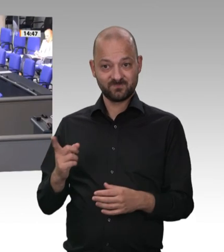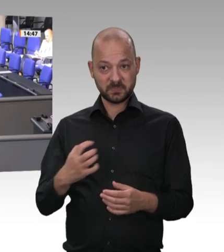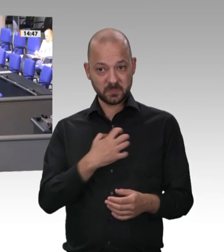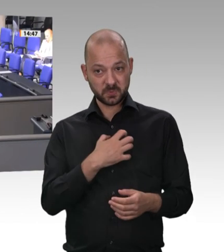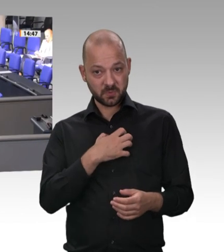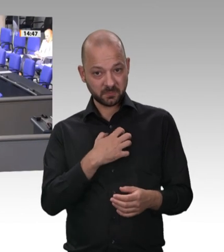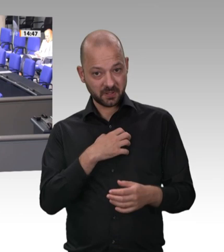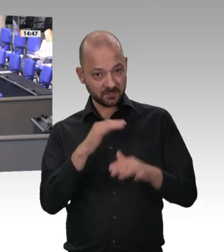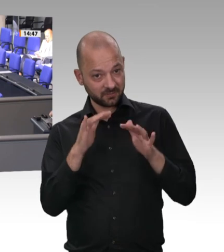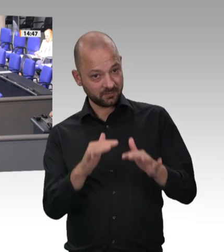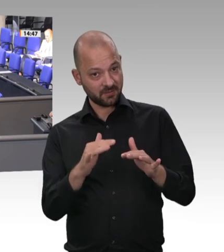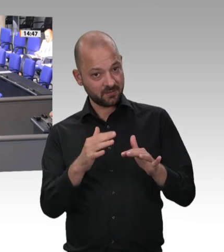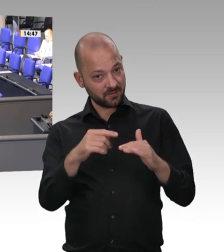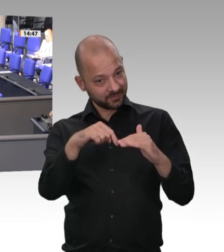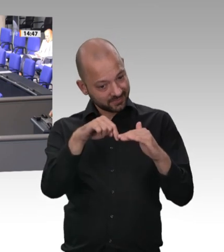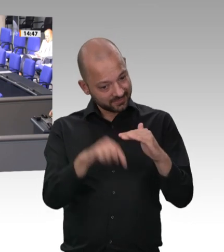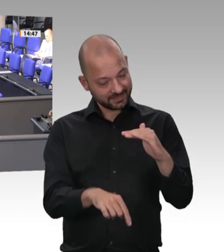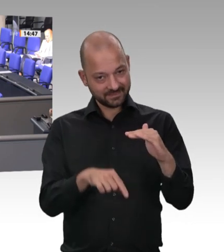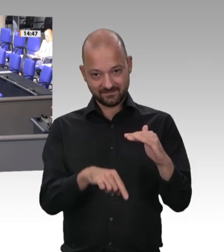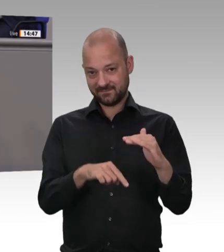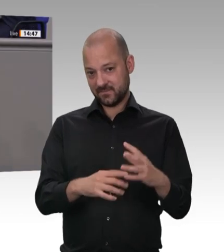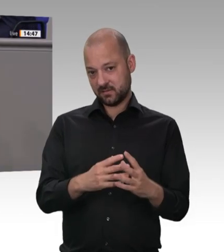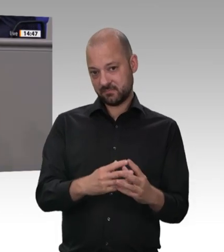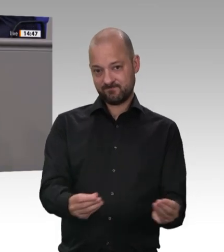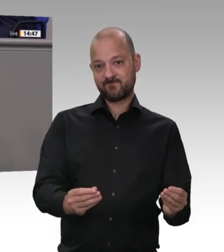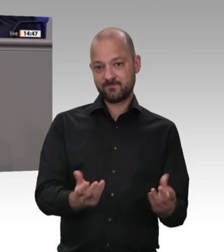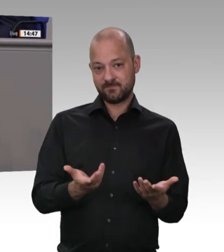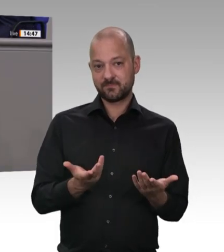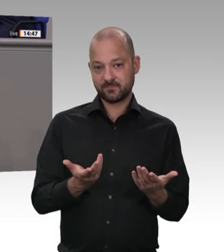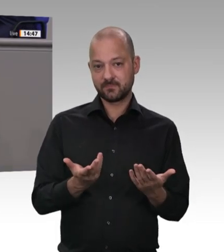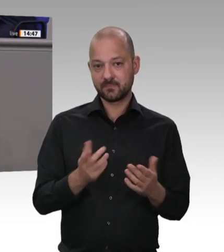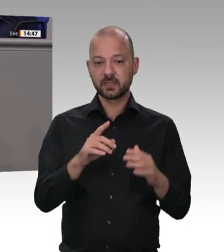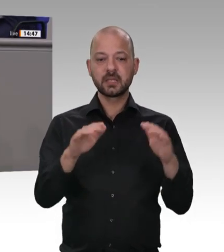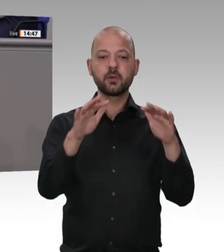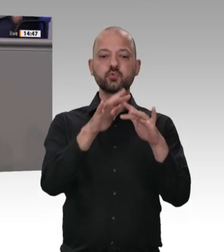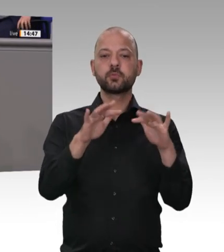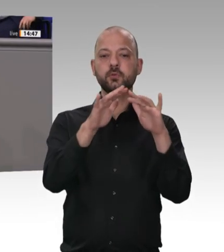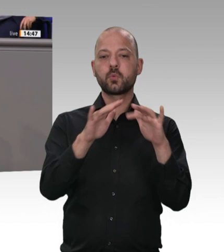bereits Ende 2019 einstimmig klare Arbeitsaufträge an Sie formuliert. Leider hat es darauf